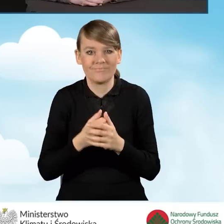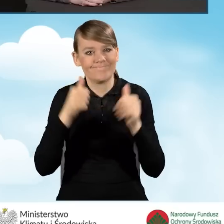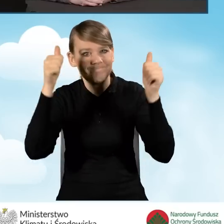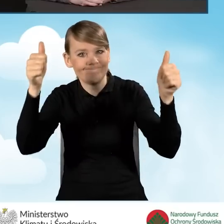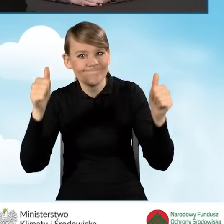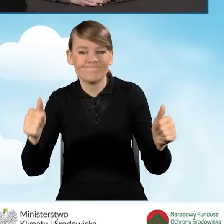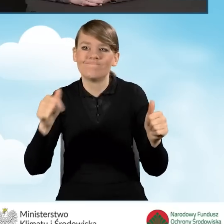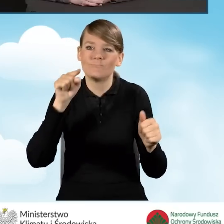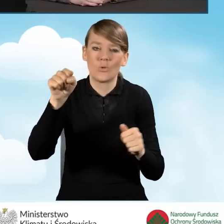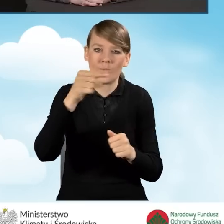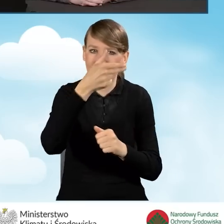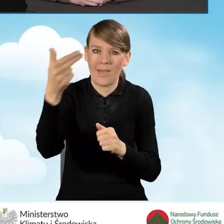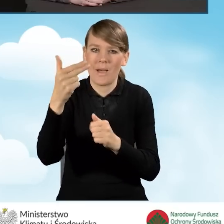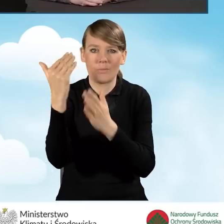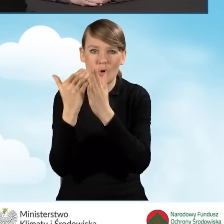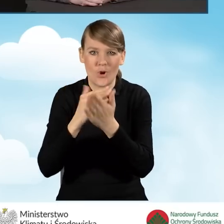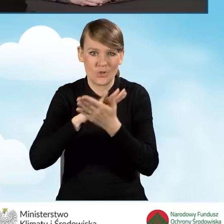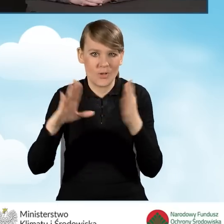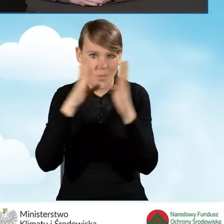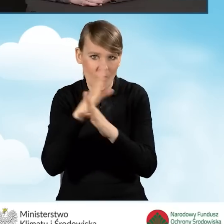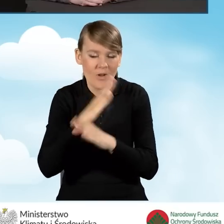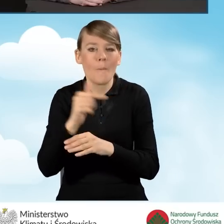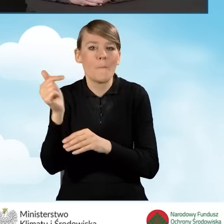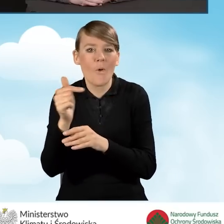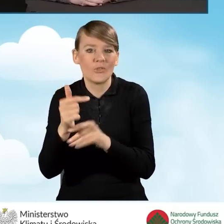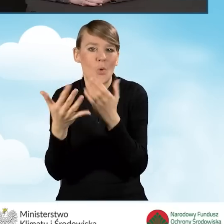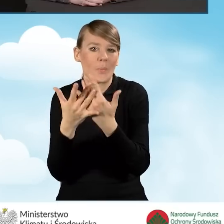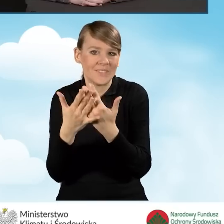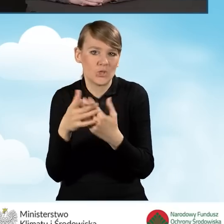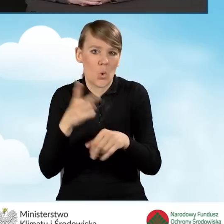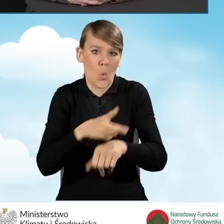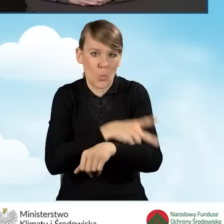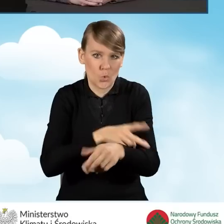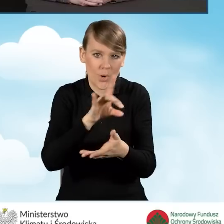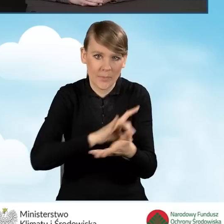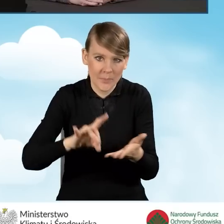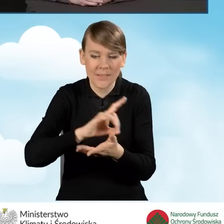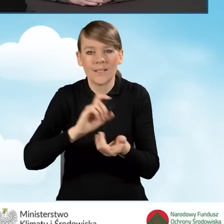które powinny znajdować się w pobliżu Urzędu Gminy bądź na Urzędzie Gminy.